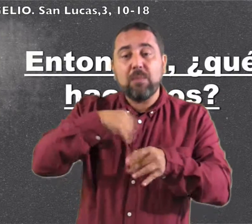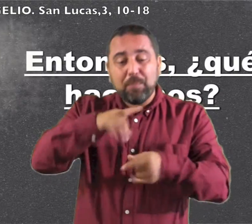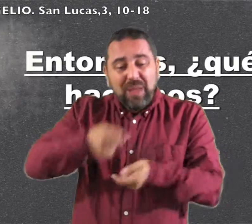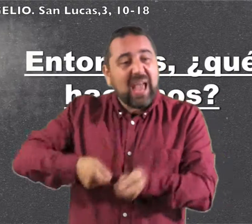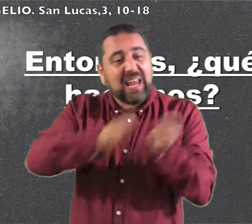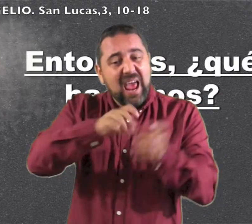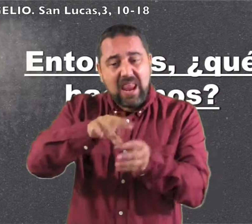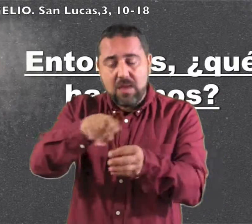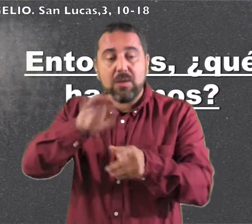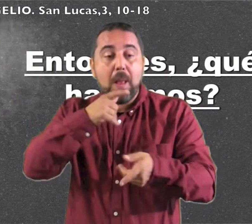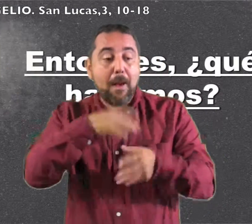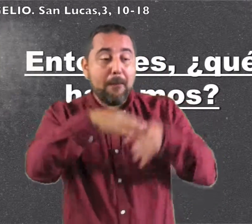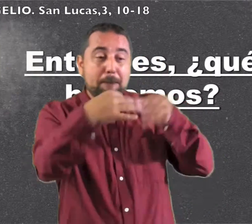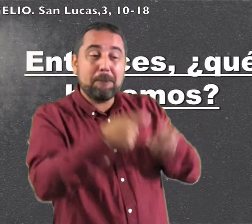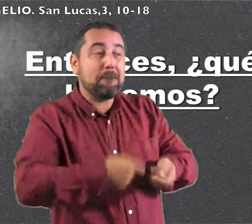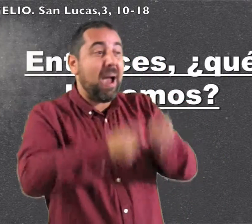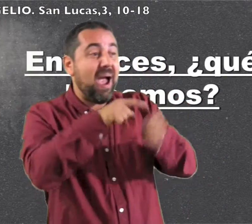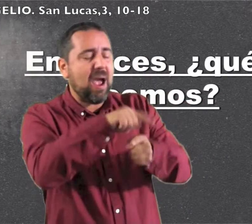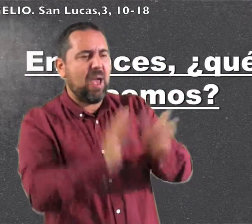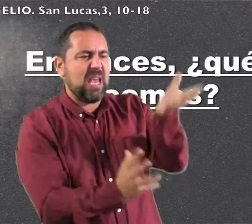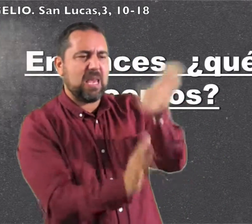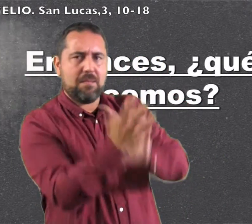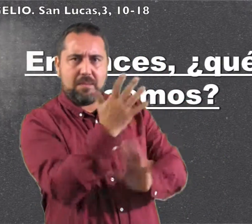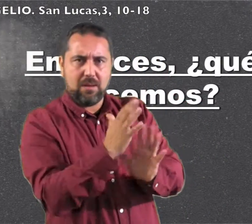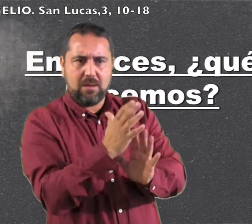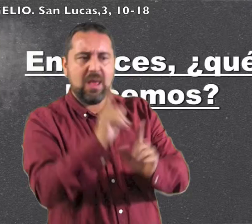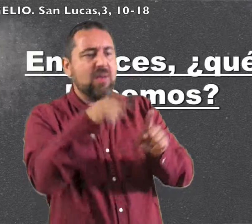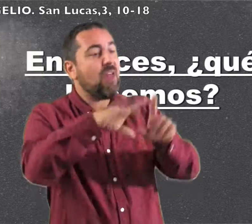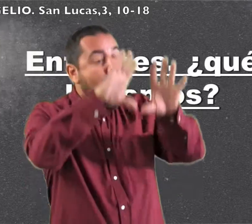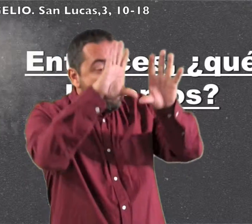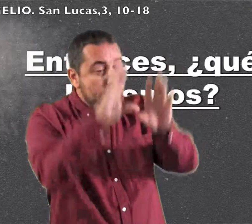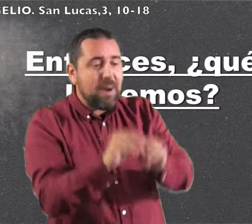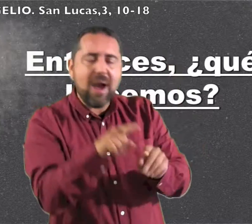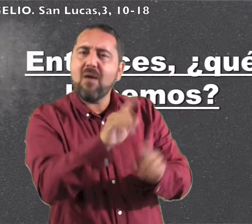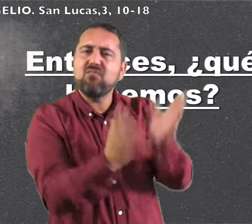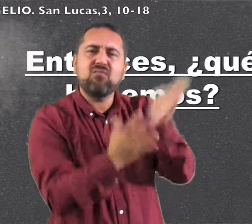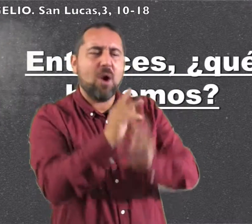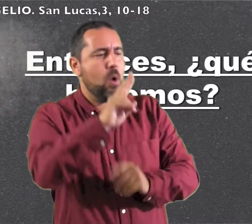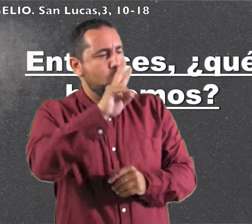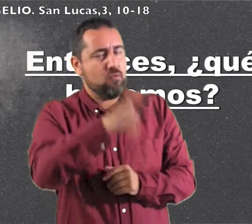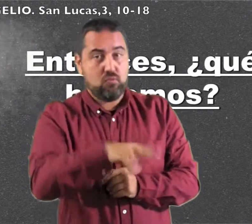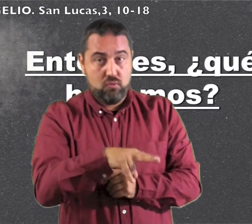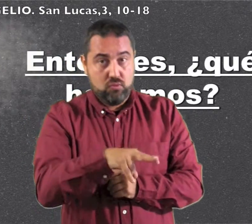y reunir su trigo en el granero y quemar la paja en una hoguera